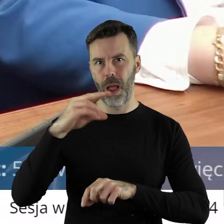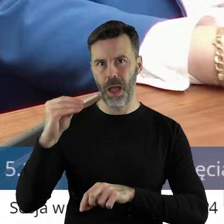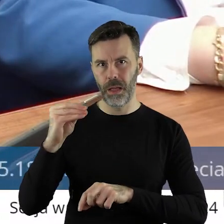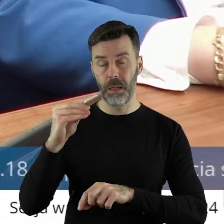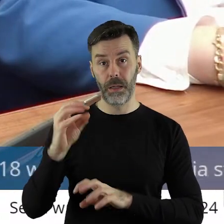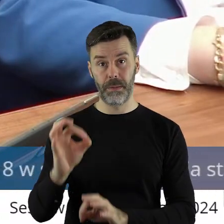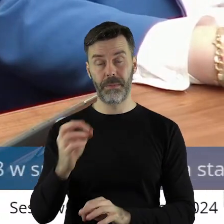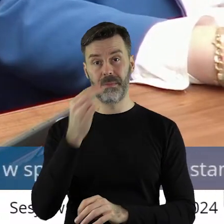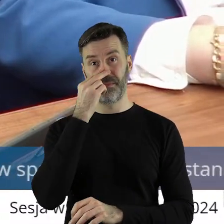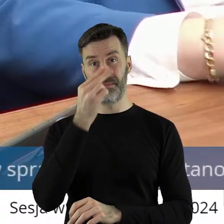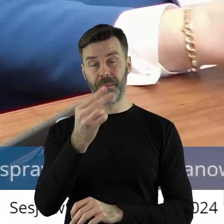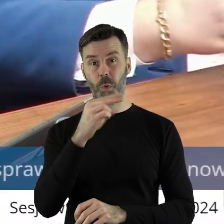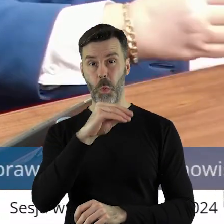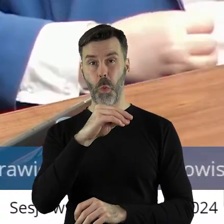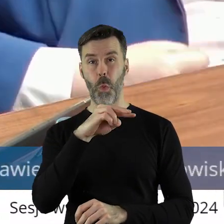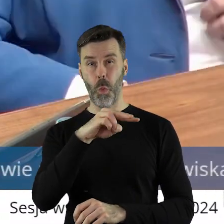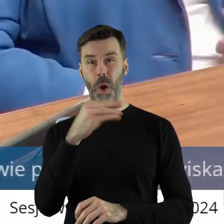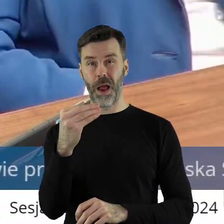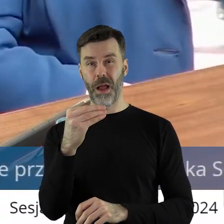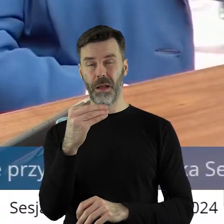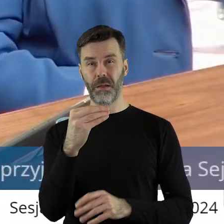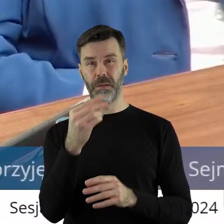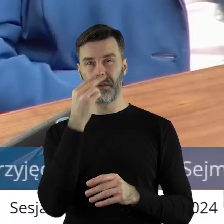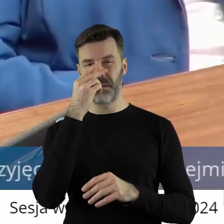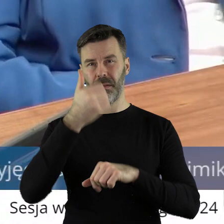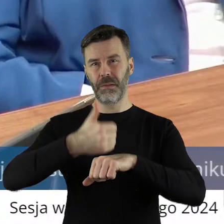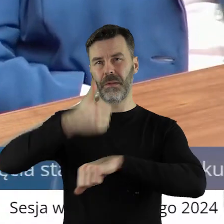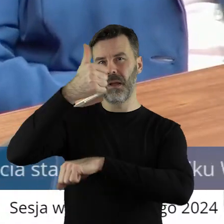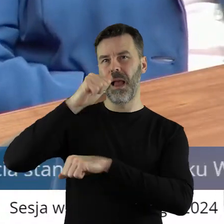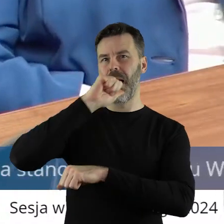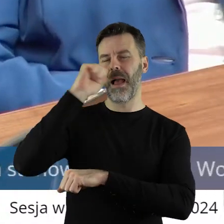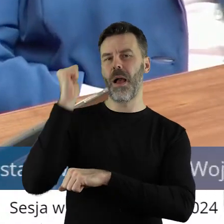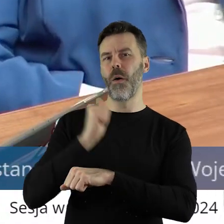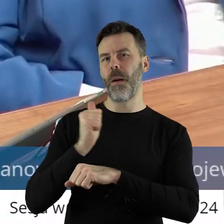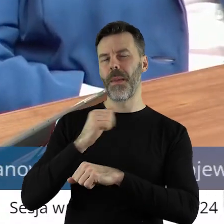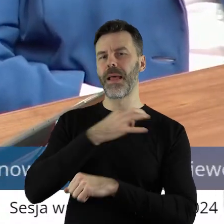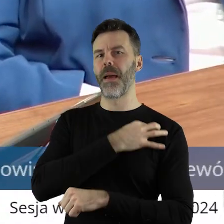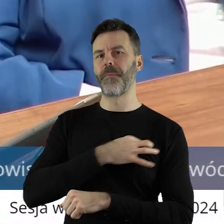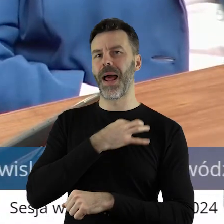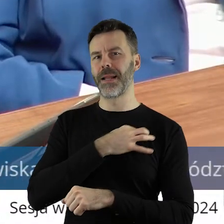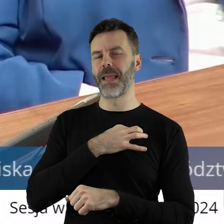a w tej chwili niestety Unia Europejska pod przewodnictwem Europejskiej Partii Ludowej